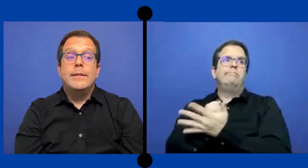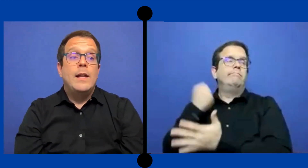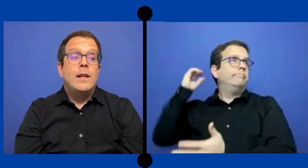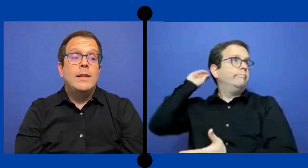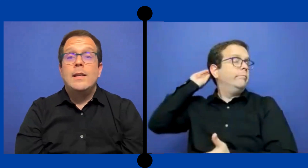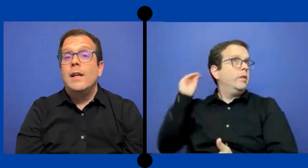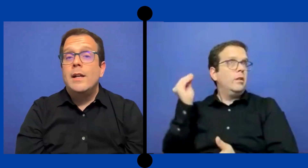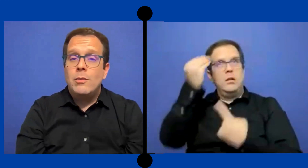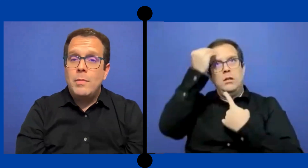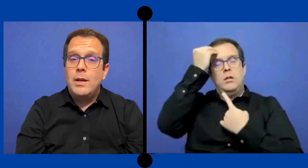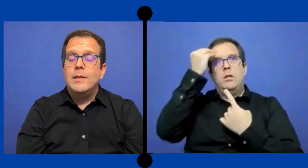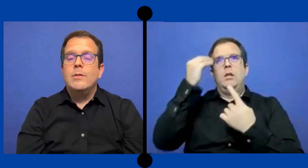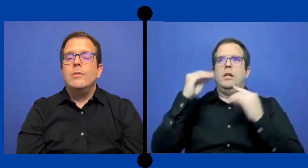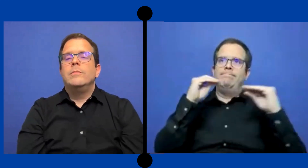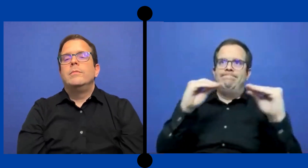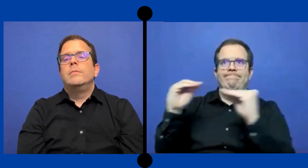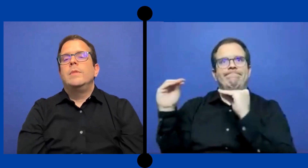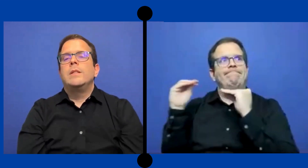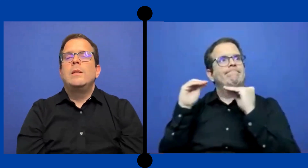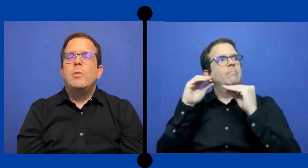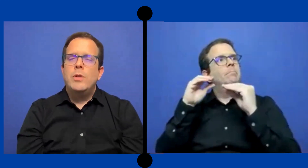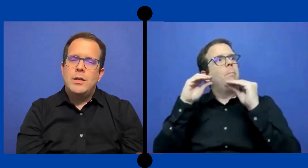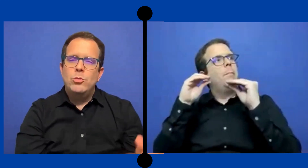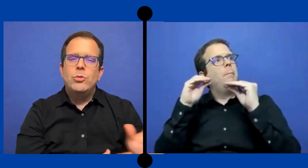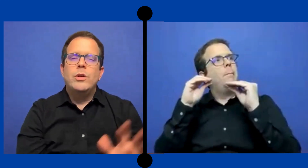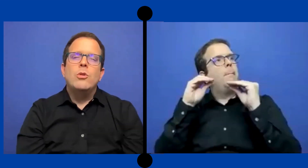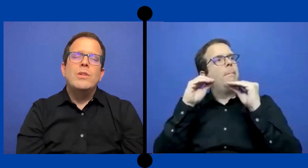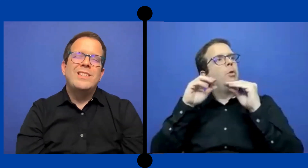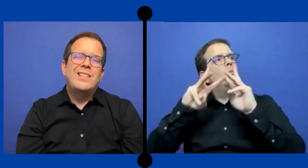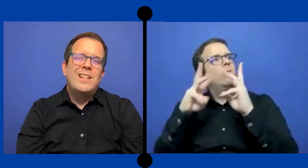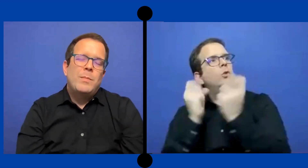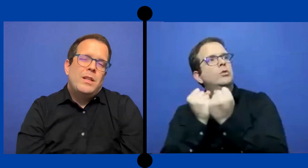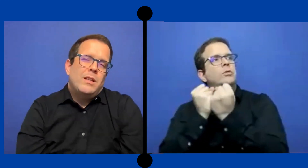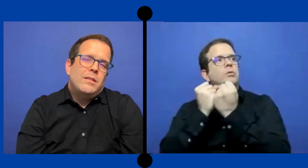darle talleres a los maestros ese tipo de asunto que no necesariamente